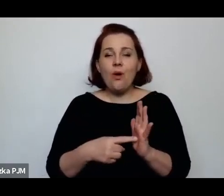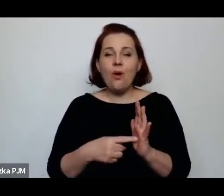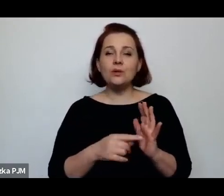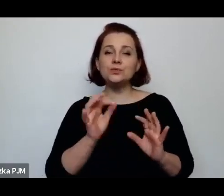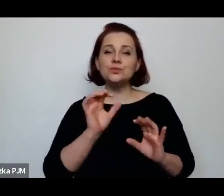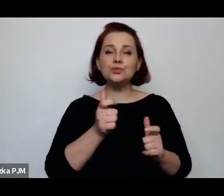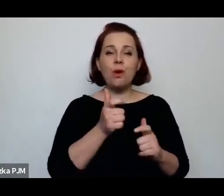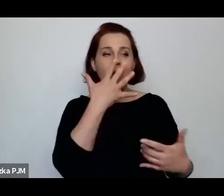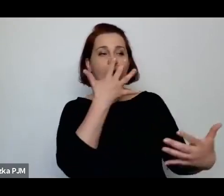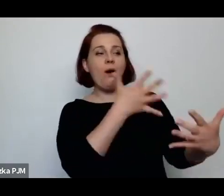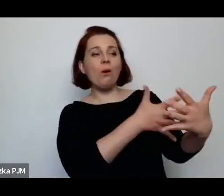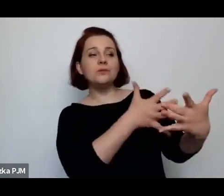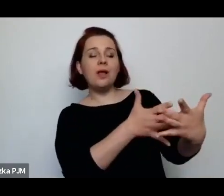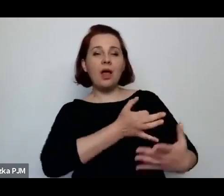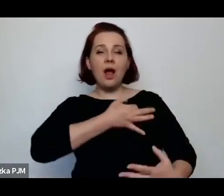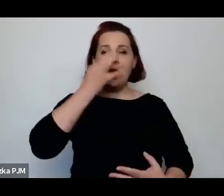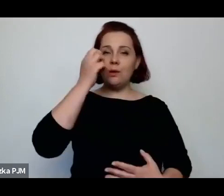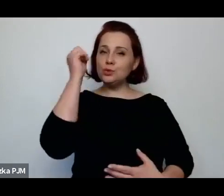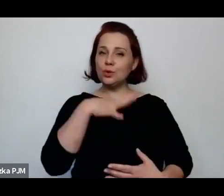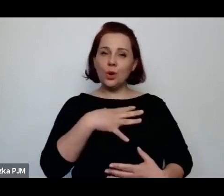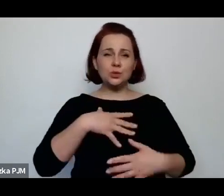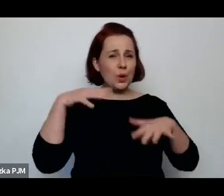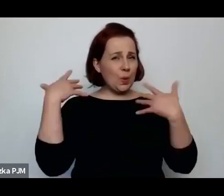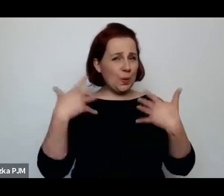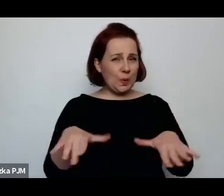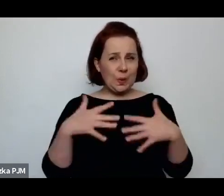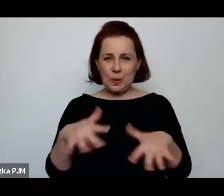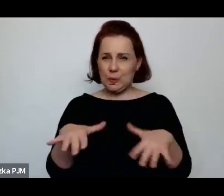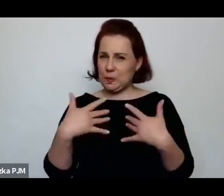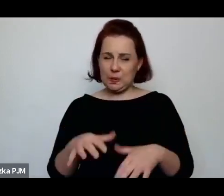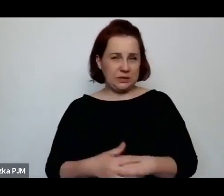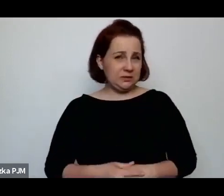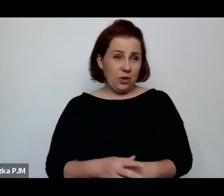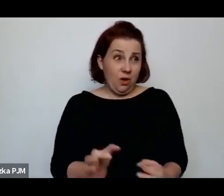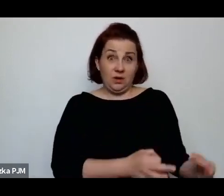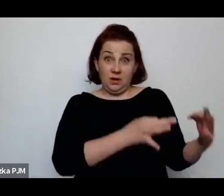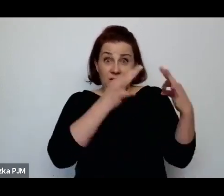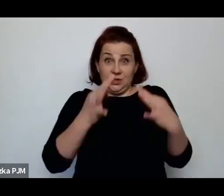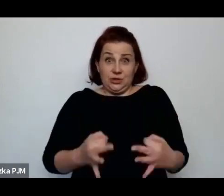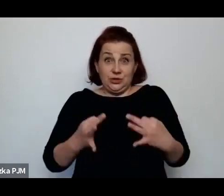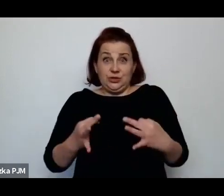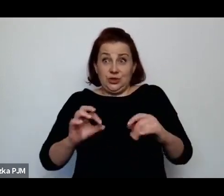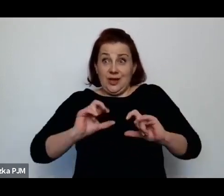oceniania, była w ogóle – z punktu widzenia współczesnych czytelników – jest nie do zniesienia